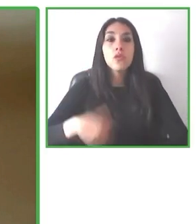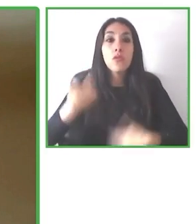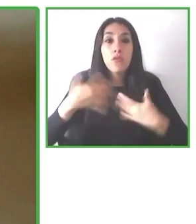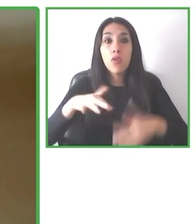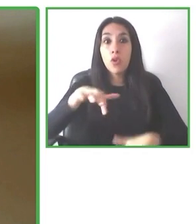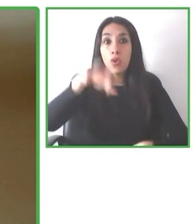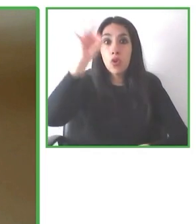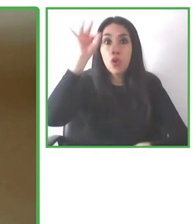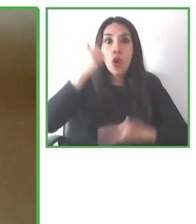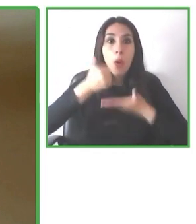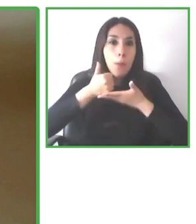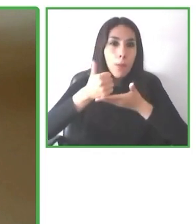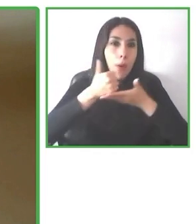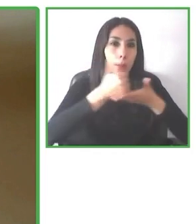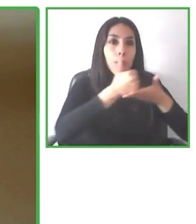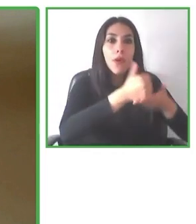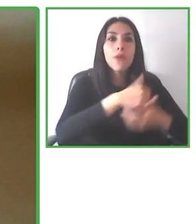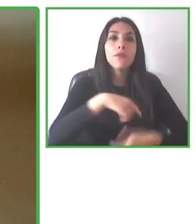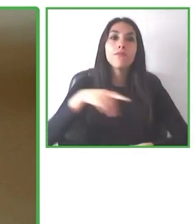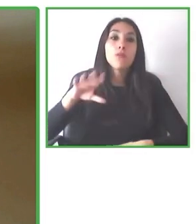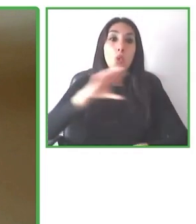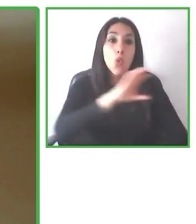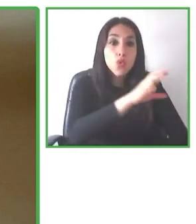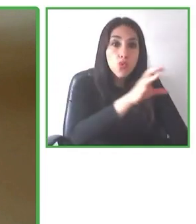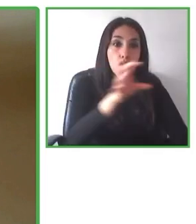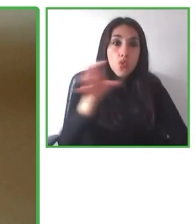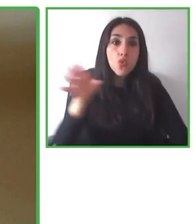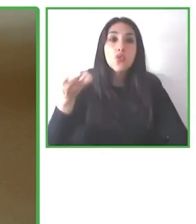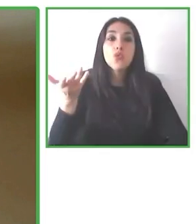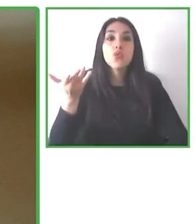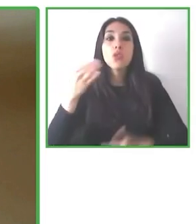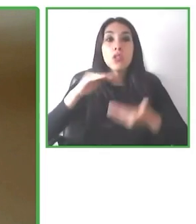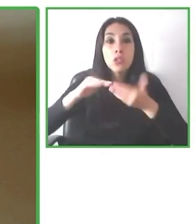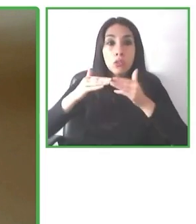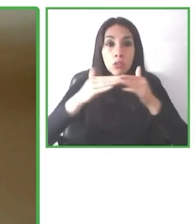Y también que las necesidades de accesibilidad son relativas, dependen para